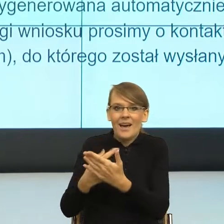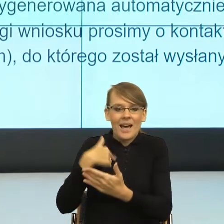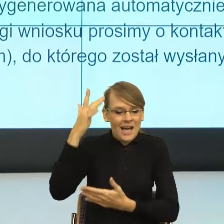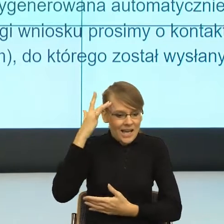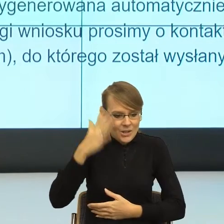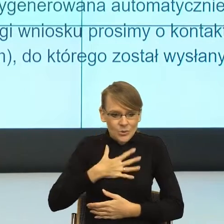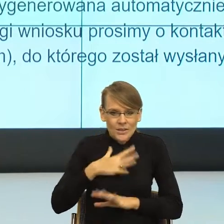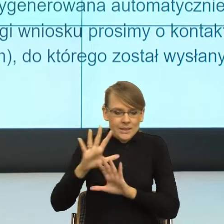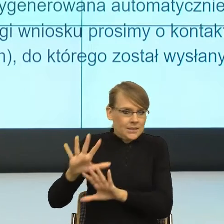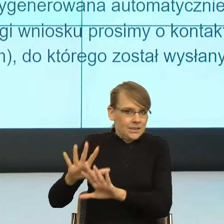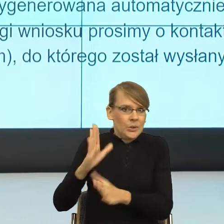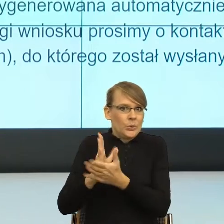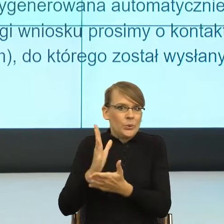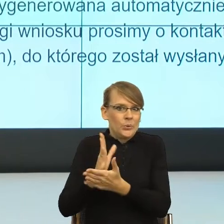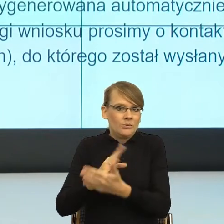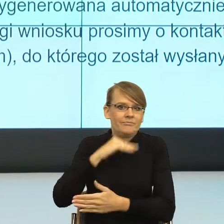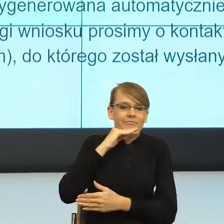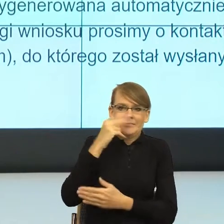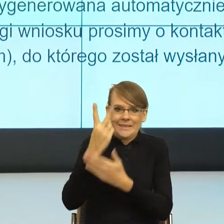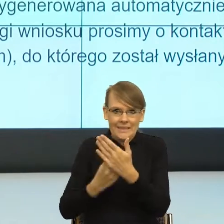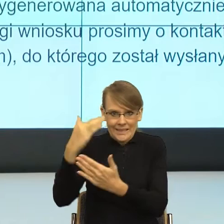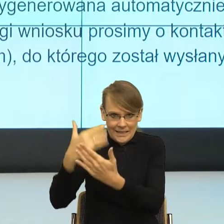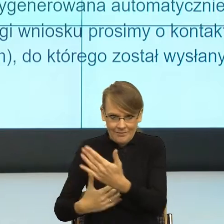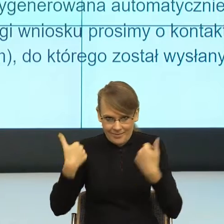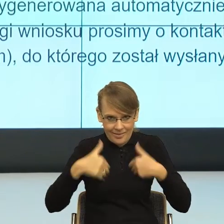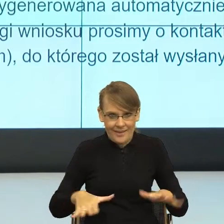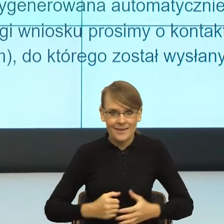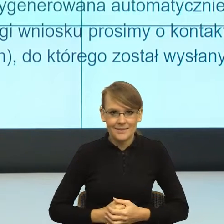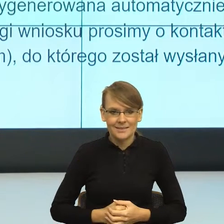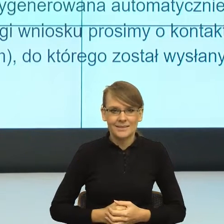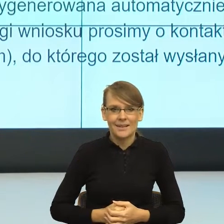Czyli co tutaj się wydarzyło? Tutaj na przykładzie tego pisma